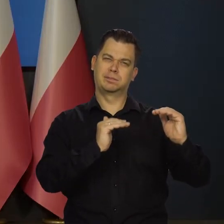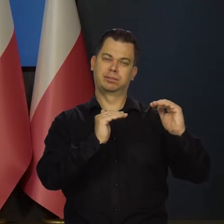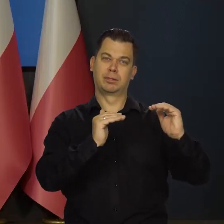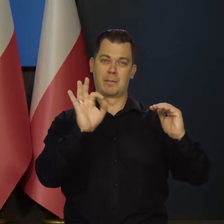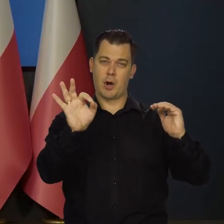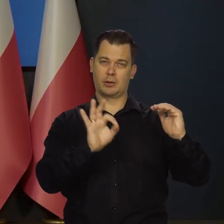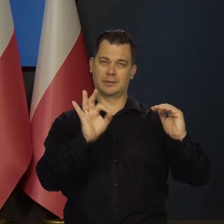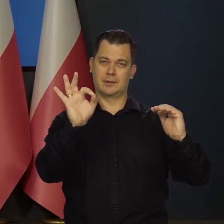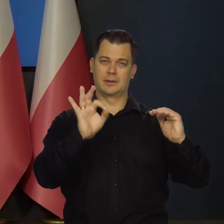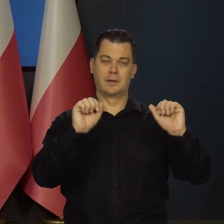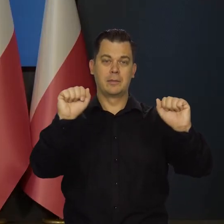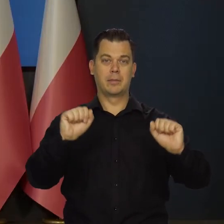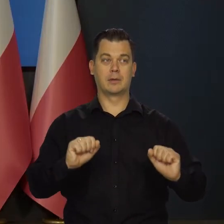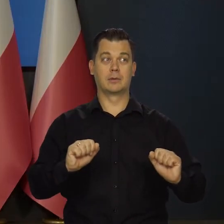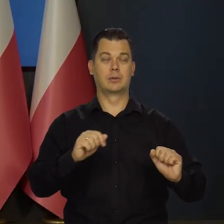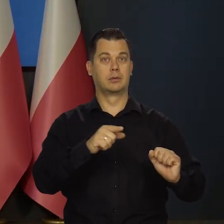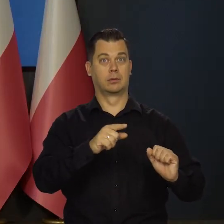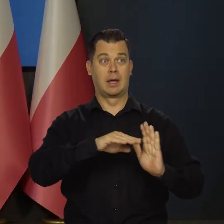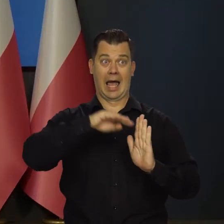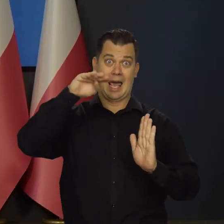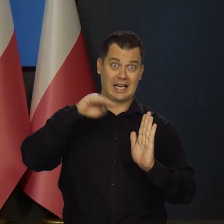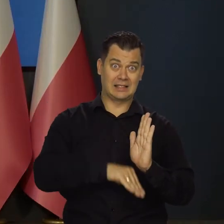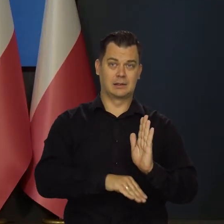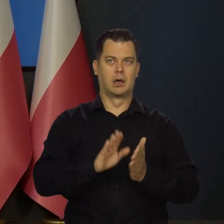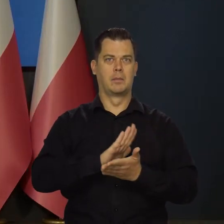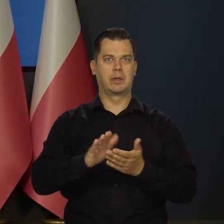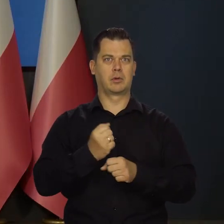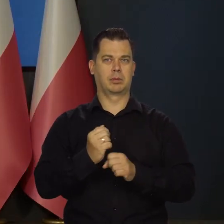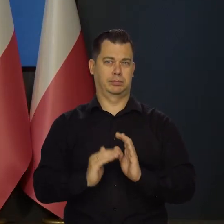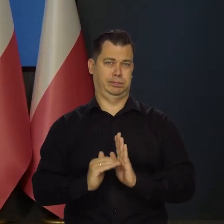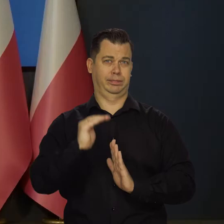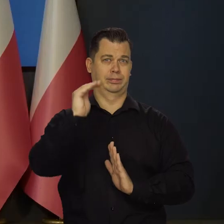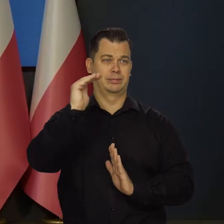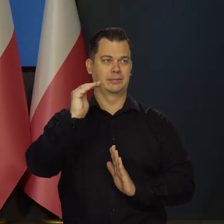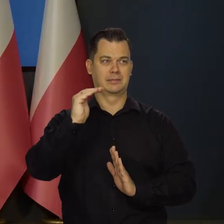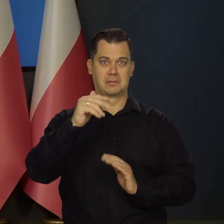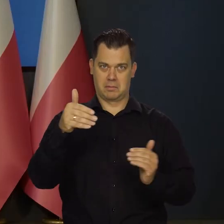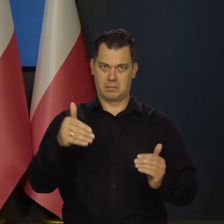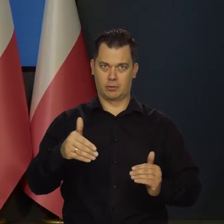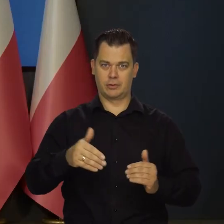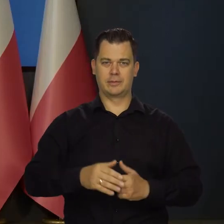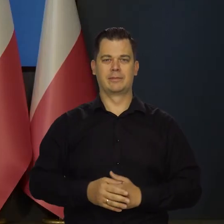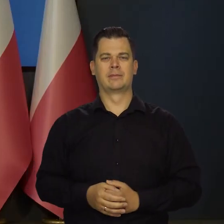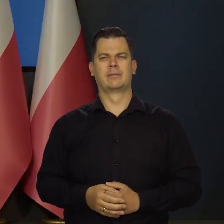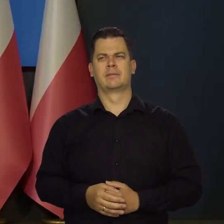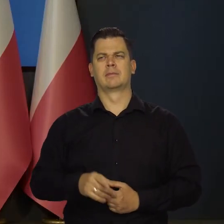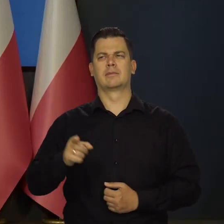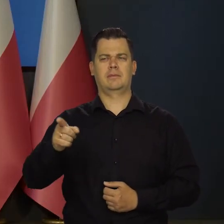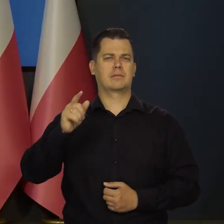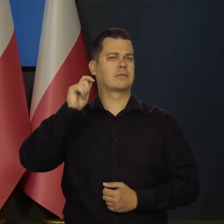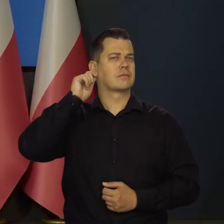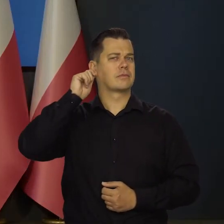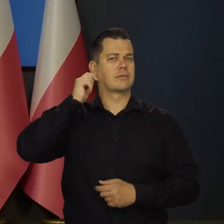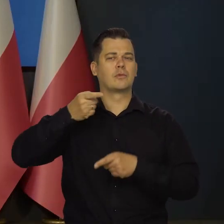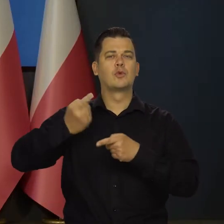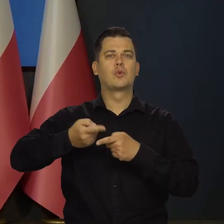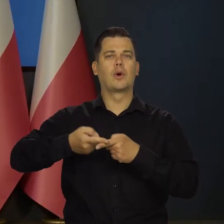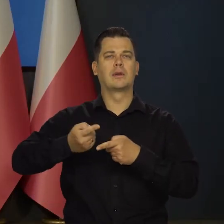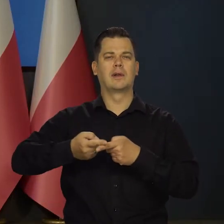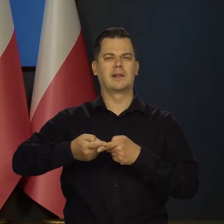że wywoła to i recesję, i bezrobocie, znaczące bezrobocie w Polsce? No, może tak powiedziała pani członkini, jak to się teraz mówi